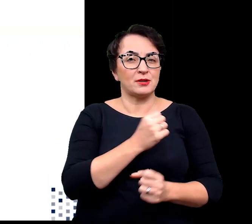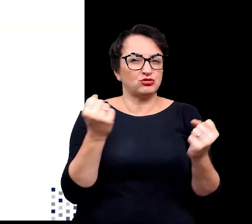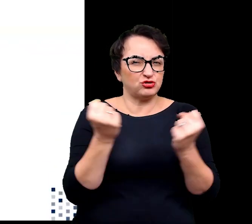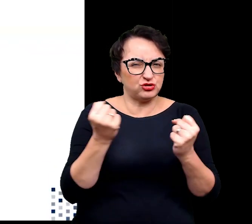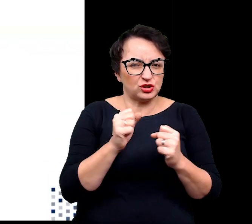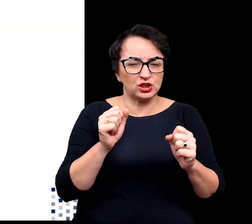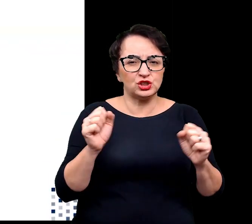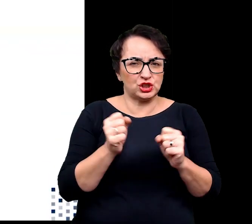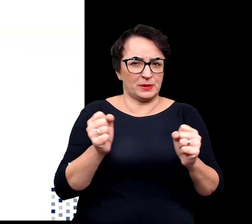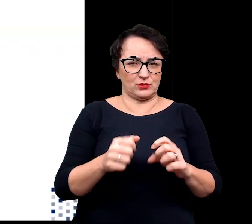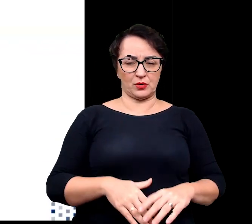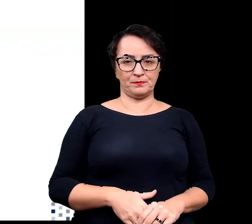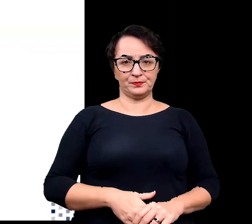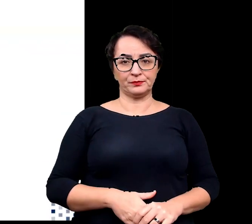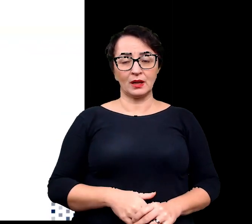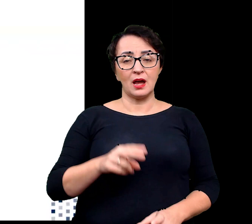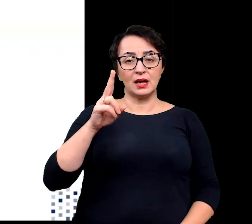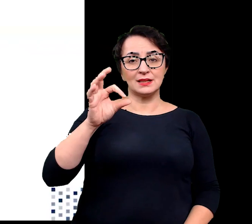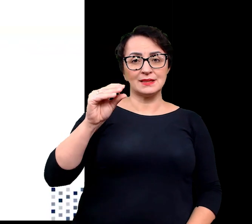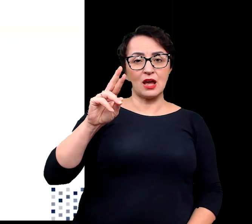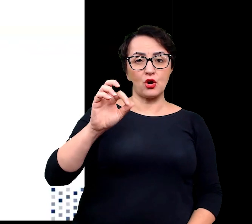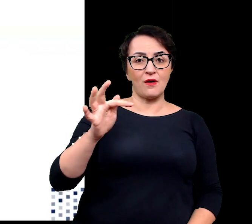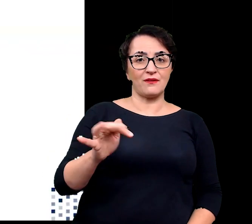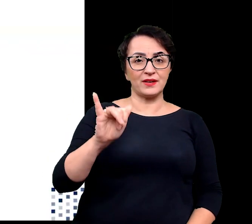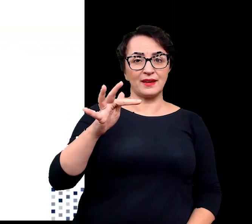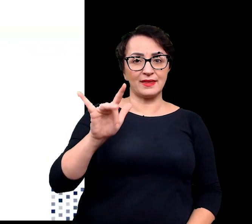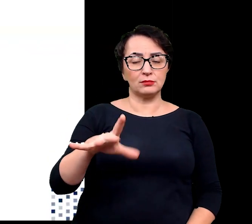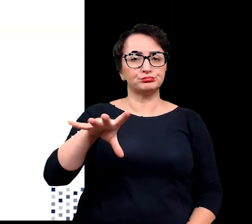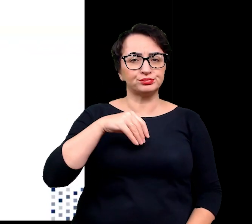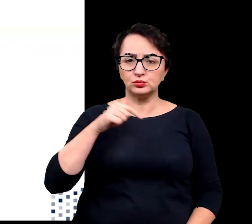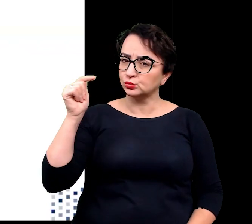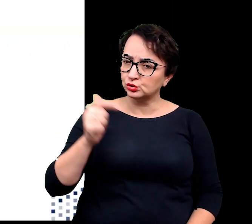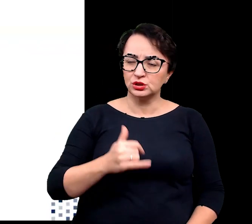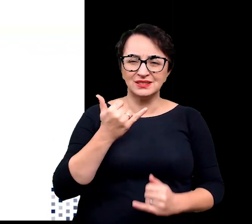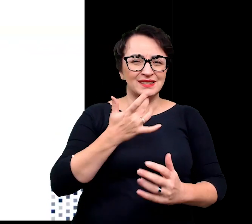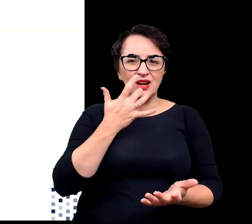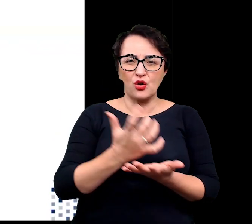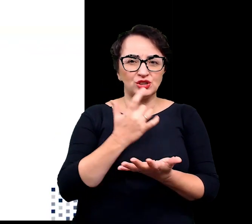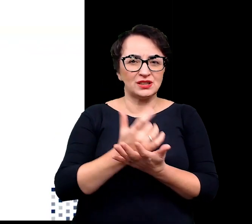Dodatkowo kserofity muszą mierzyć się również innymi niekorzystnymi czynnikami środowiska,